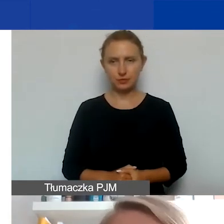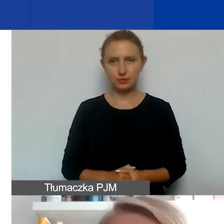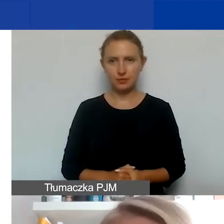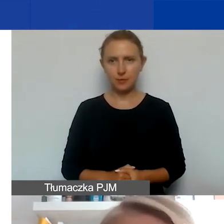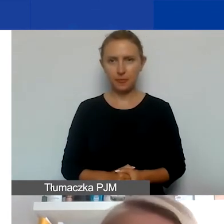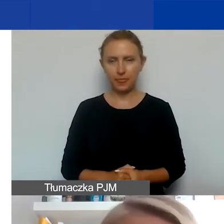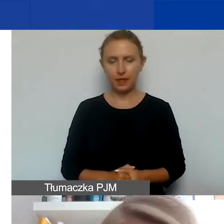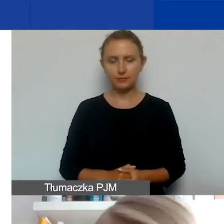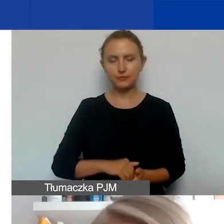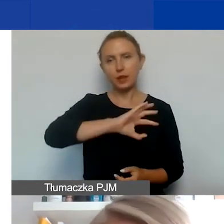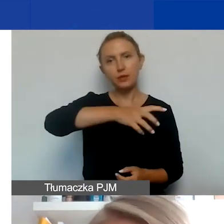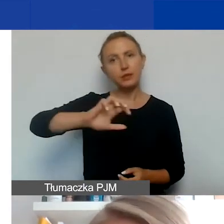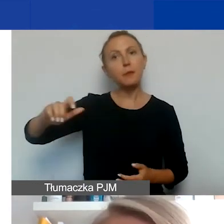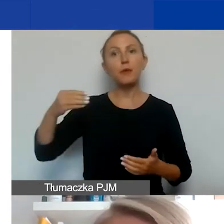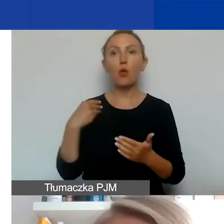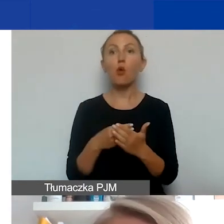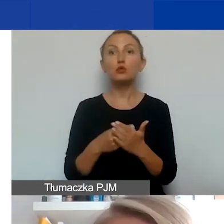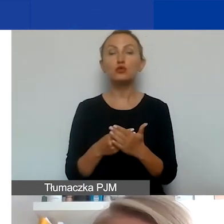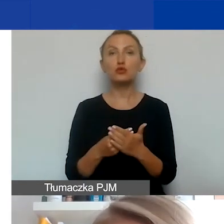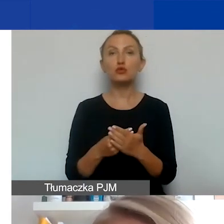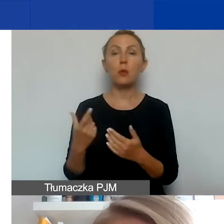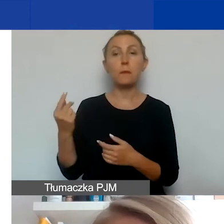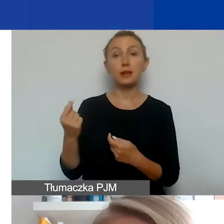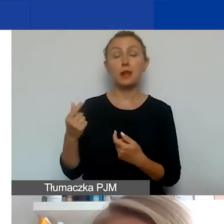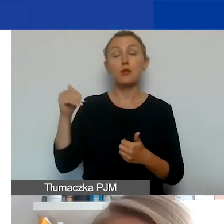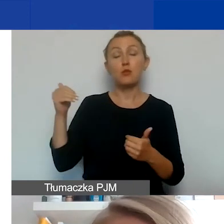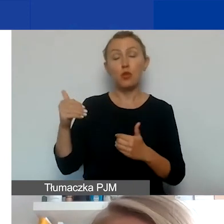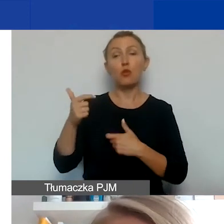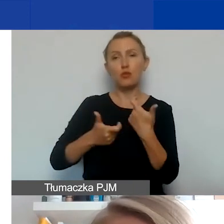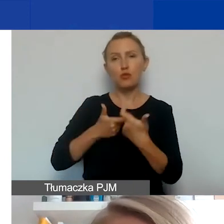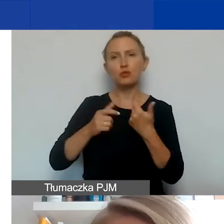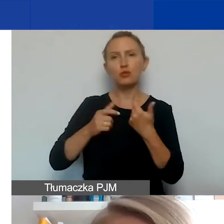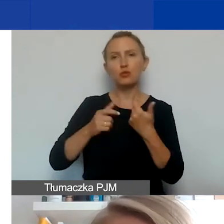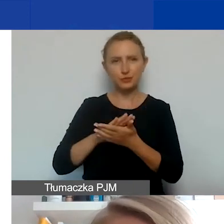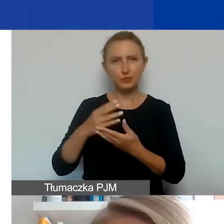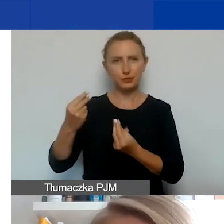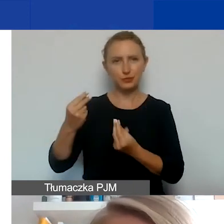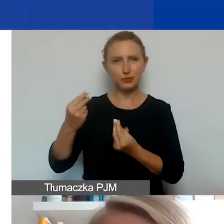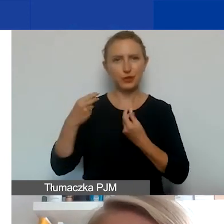Typy kosztów, które partnerzy mogą ponosić, które można finansować z naszego grantu,